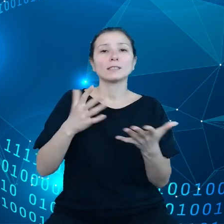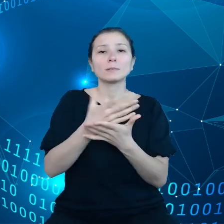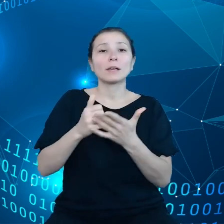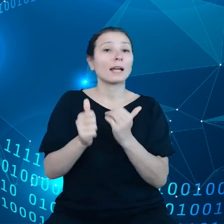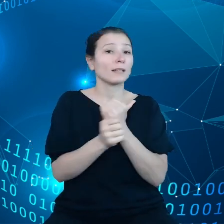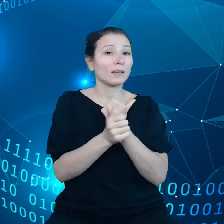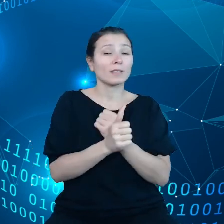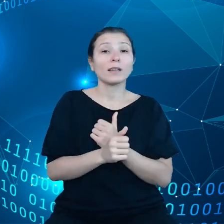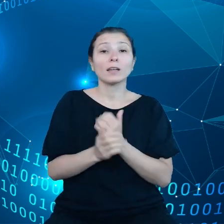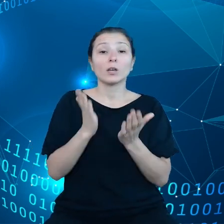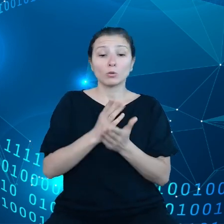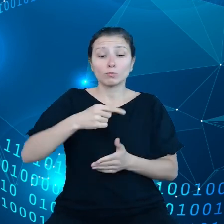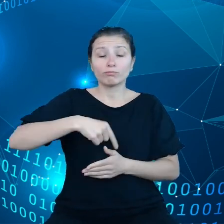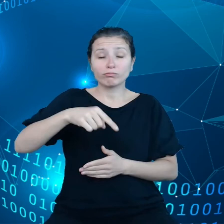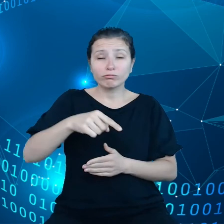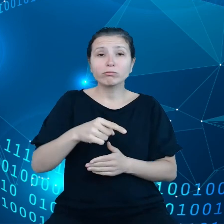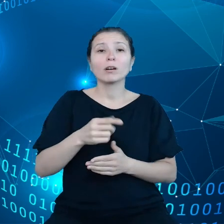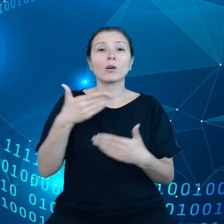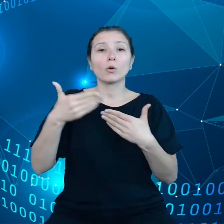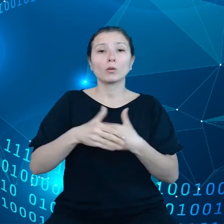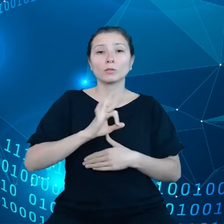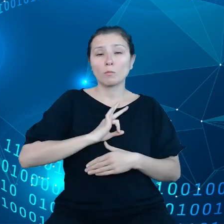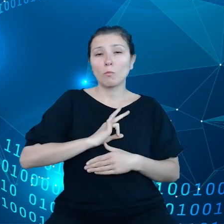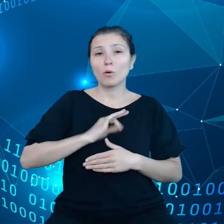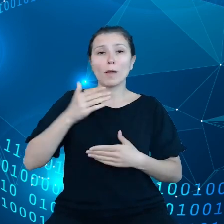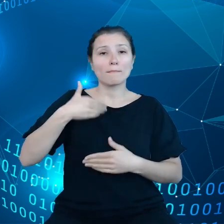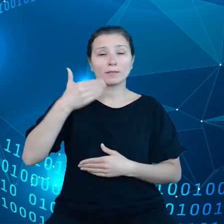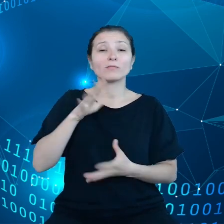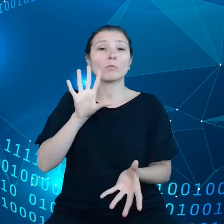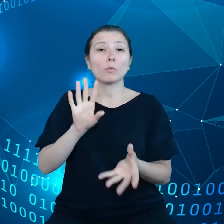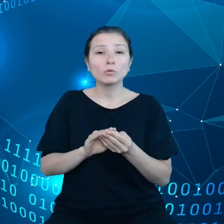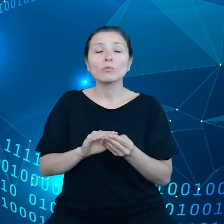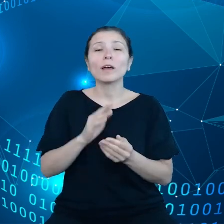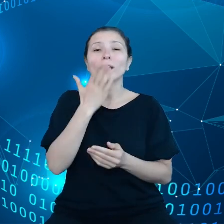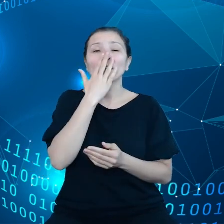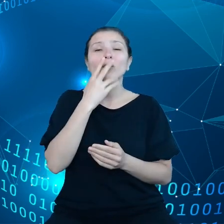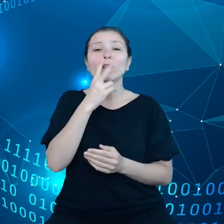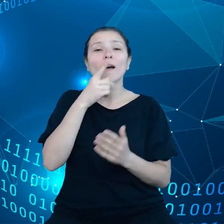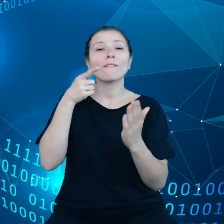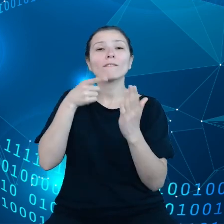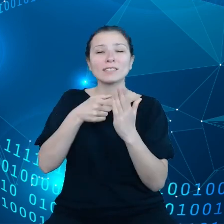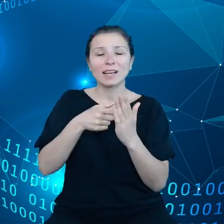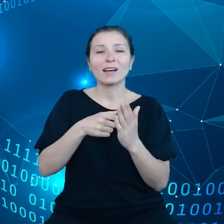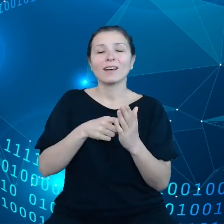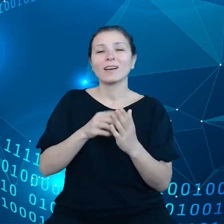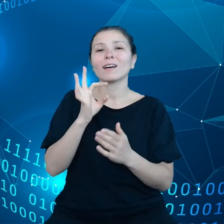Pozwolicie Państwo, że pokrótce podsumuję jak wygląda wizja dla Data Act z punktu widzenia Komisji Europejskiej.